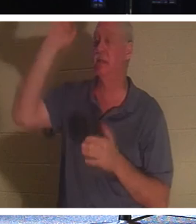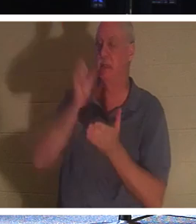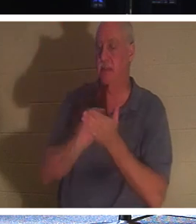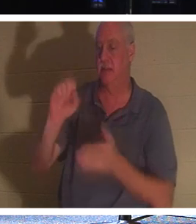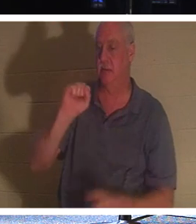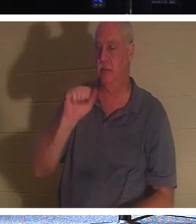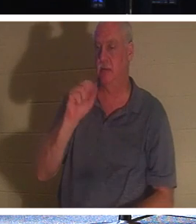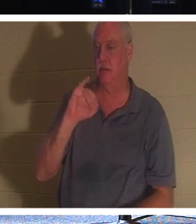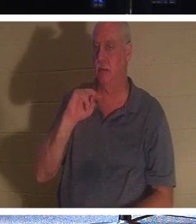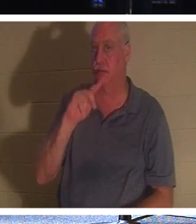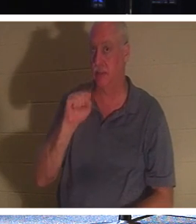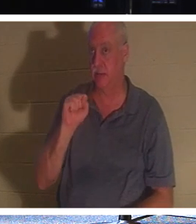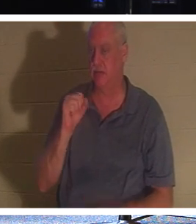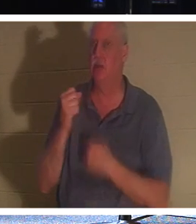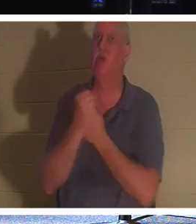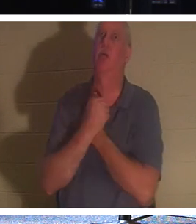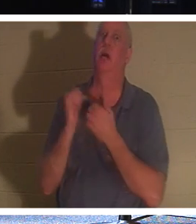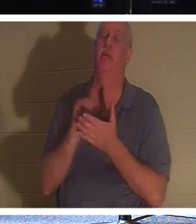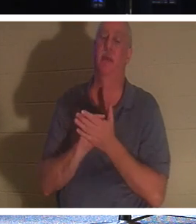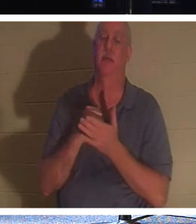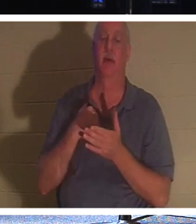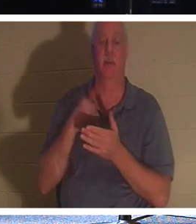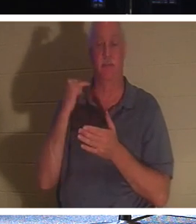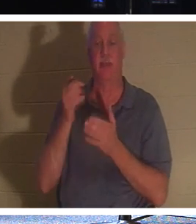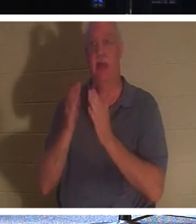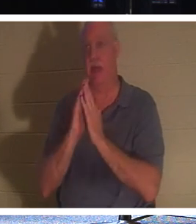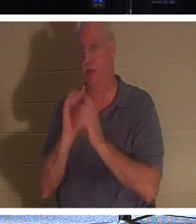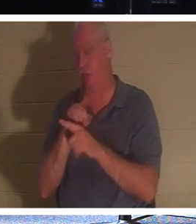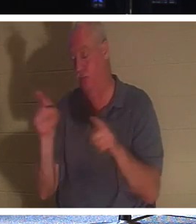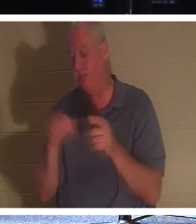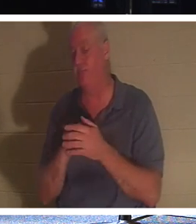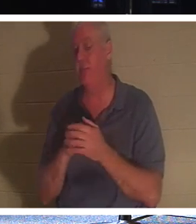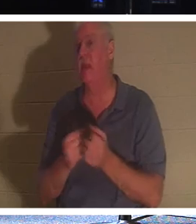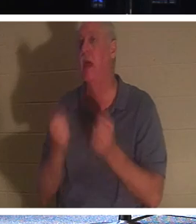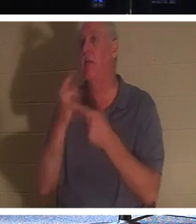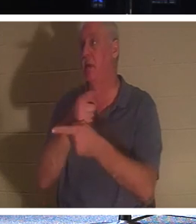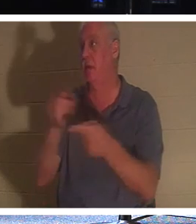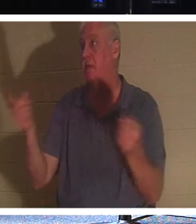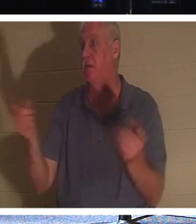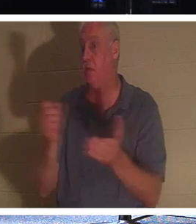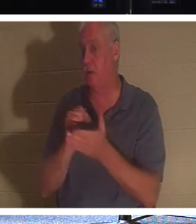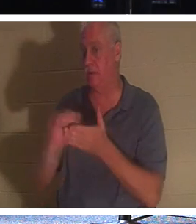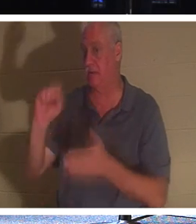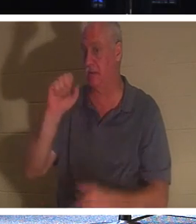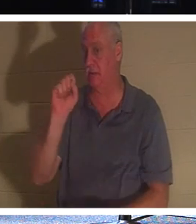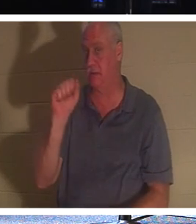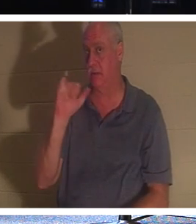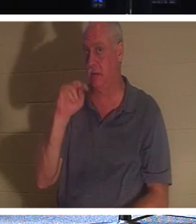है! अब अगर मैं आपसे पूछूं कि यहां आप में से कितने संत हैं, तो आप में से बहुत से लोग अपने